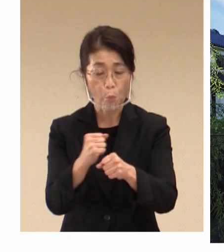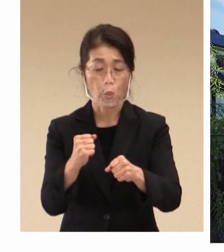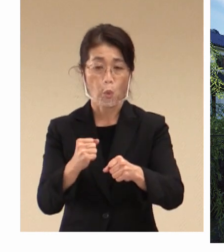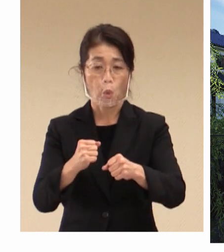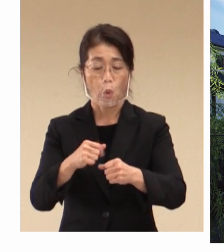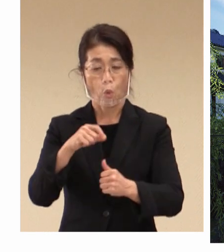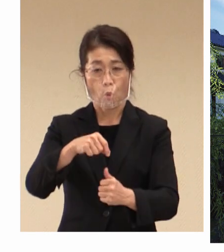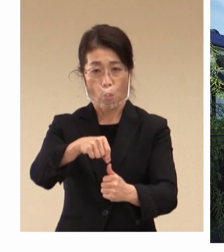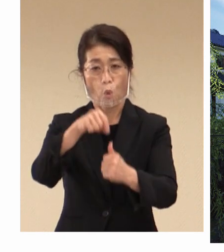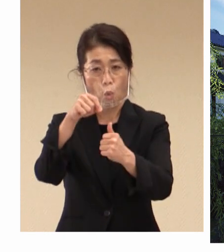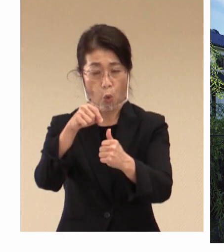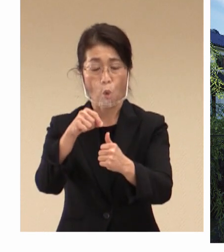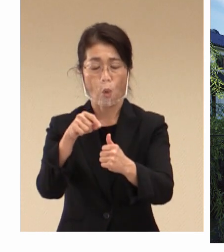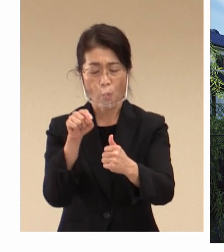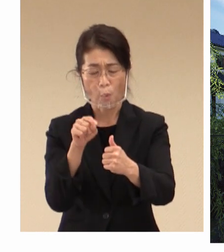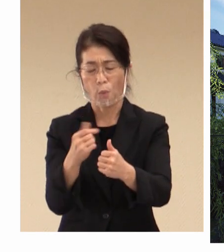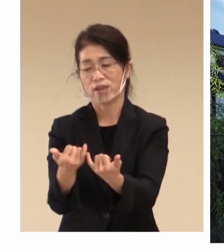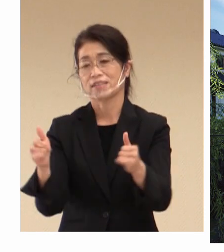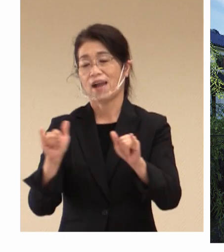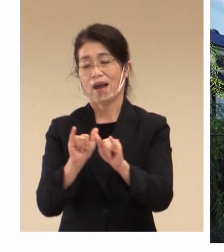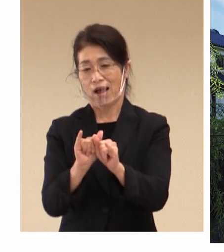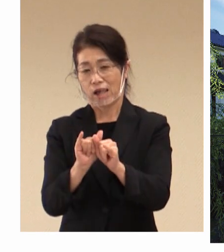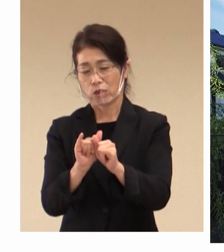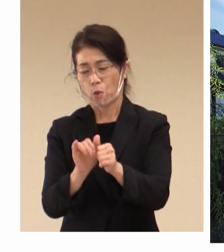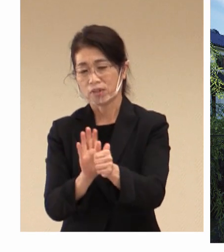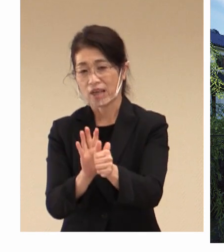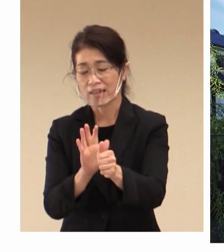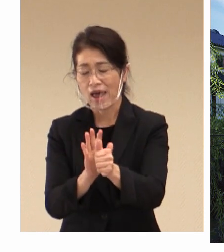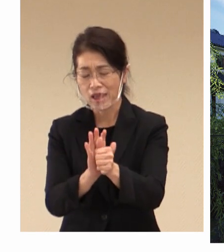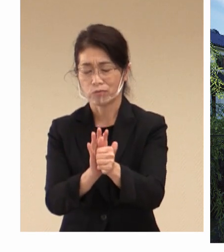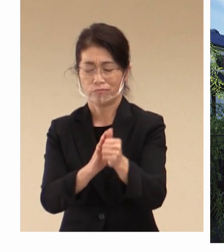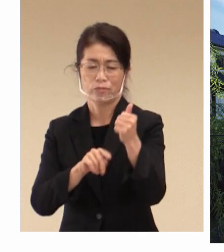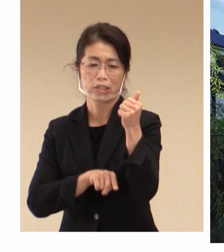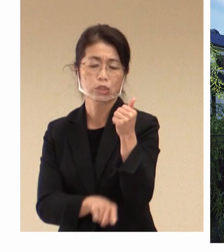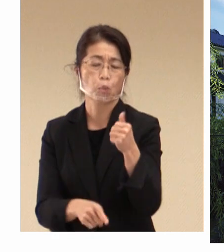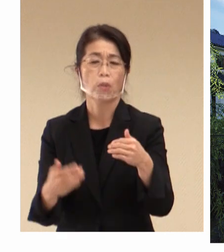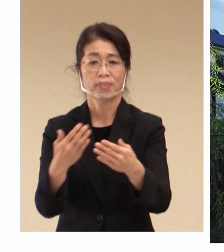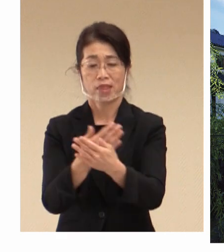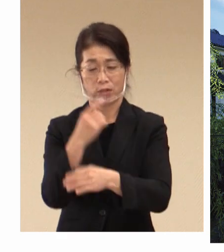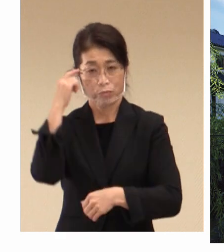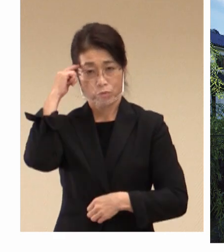社会を支える 重要な基盤であるというふうに私たちは